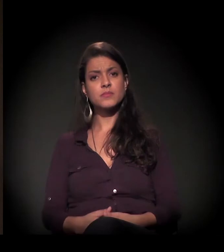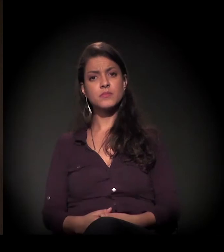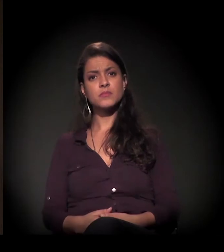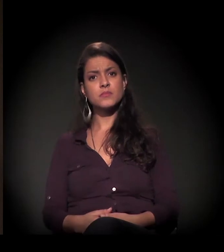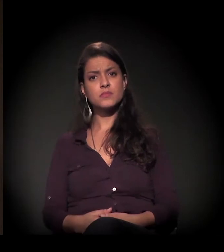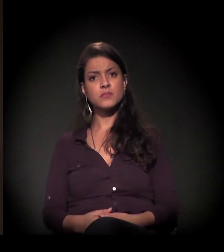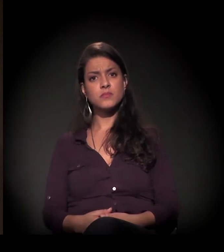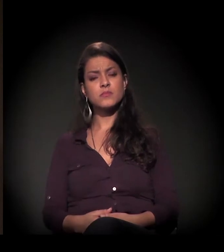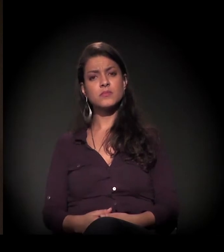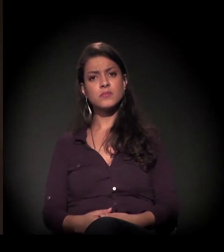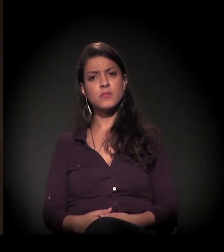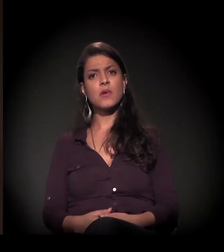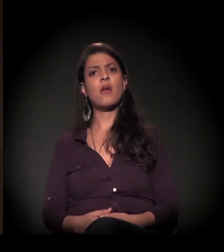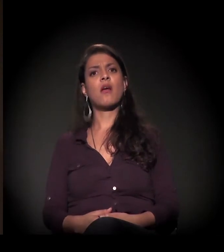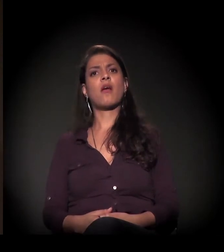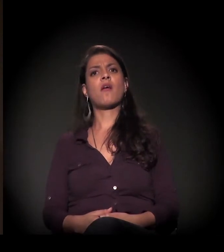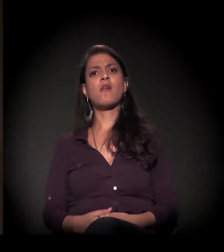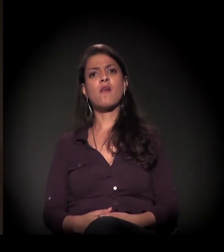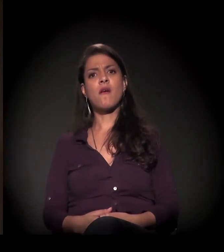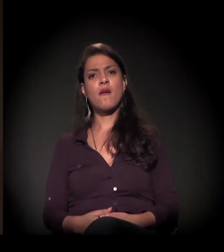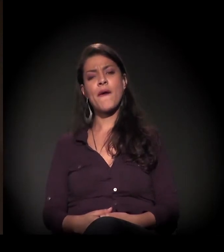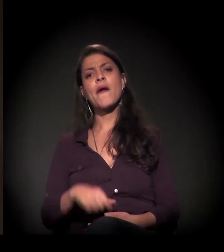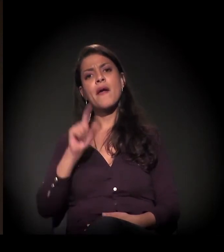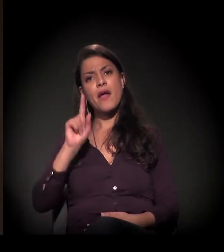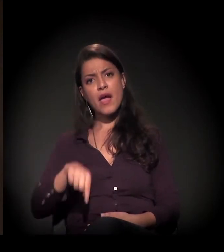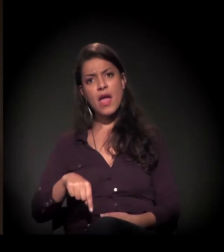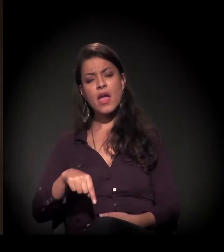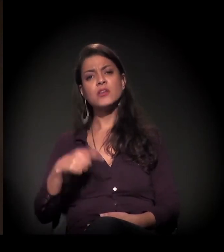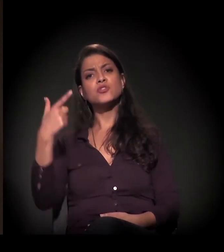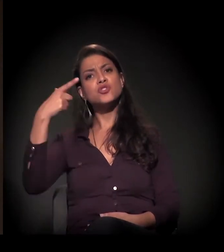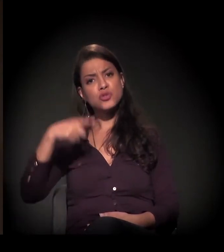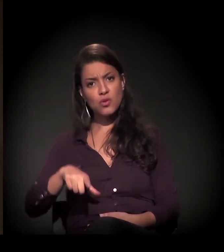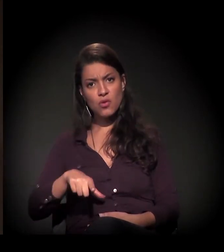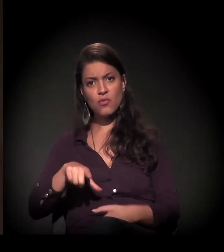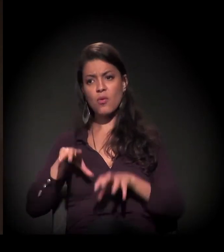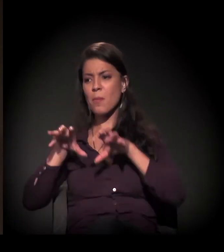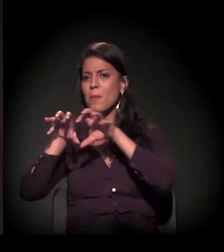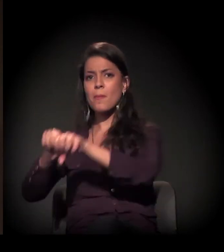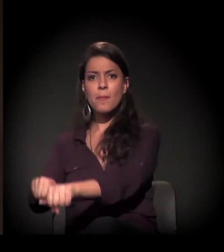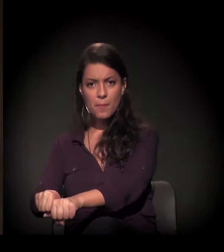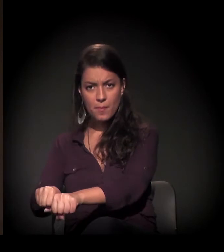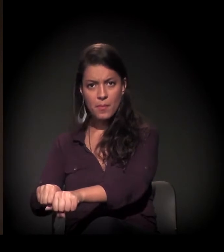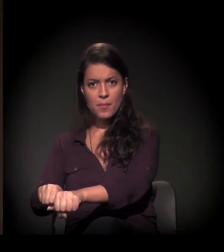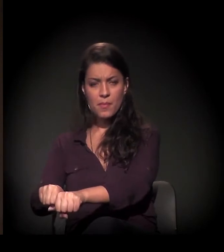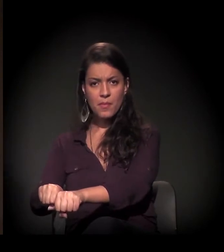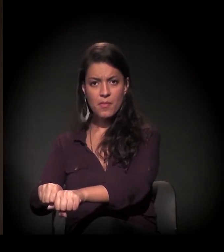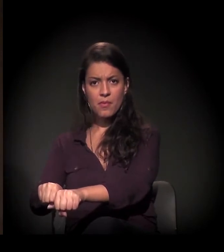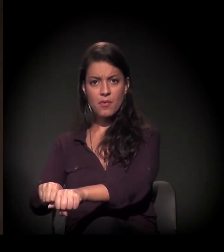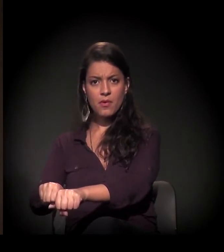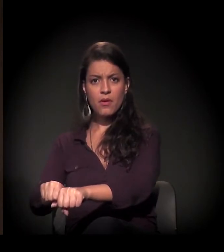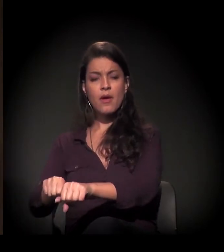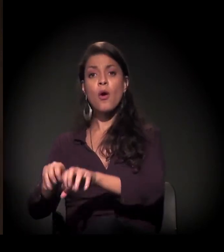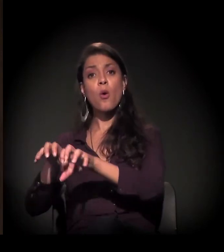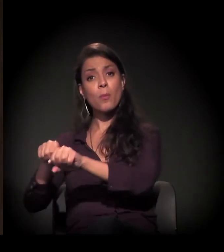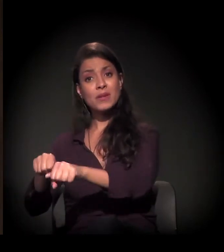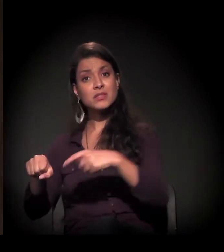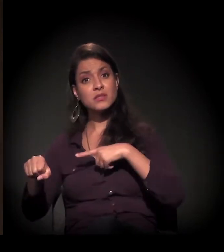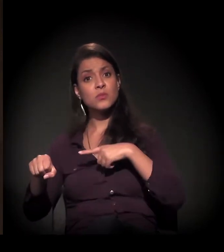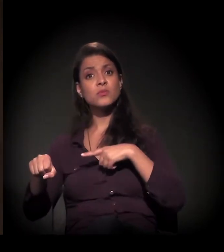que é uma ação de reintegração de posse, uma ocupação que já está há 12 anos ali.